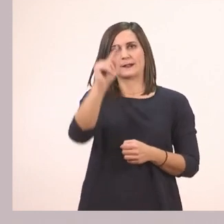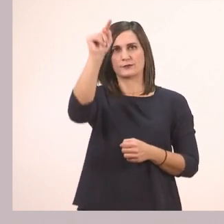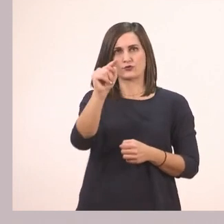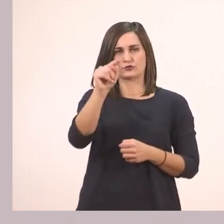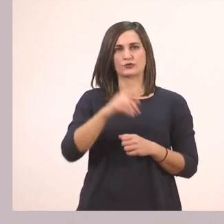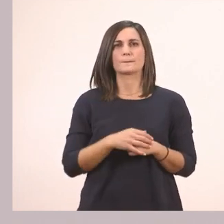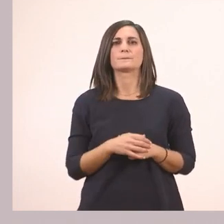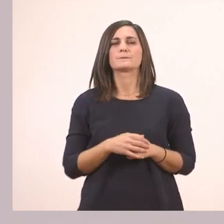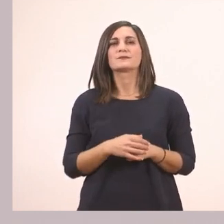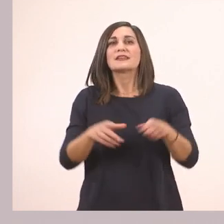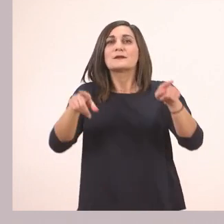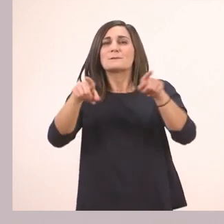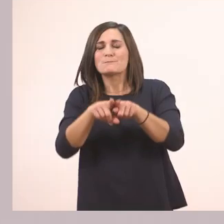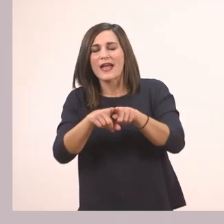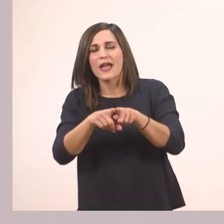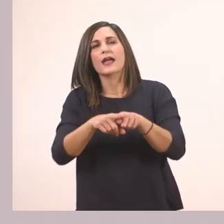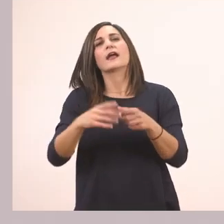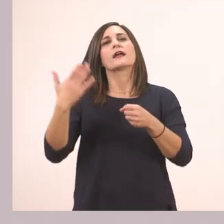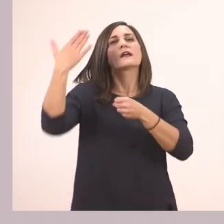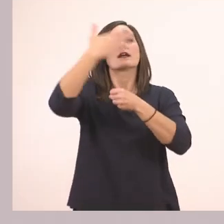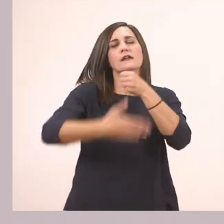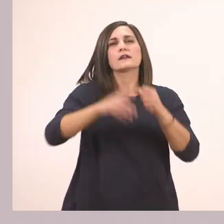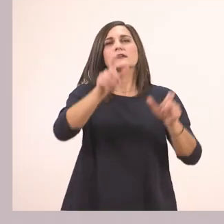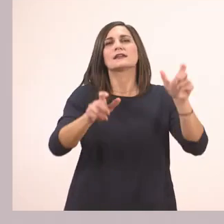με ιππότες. Το ι.